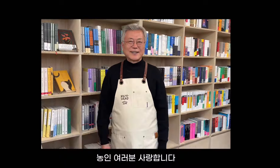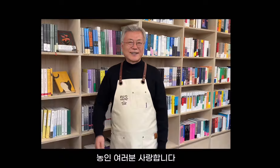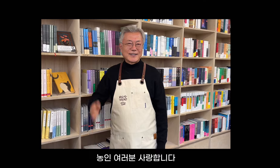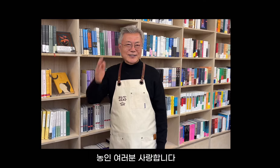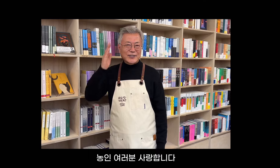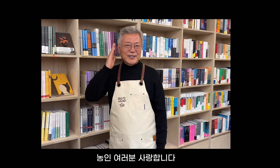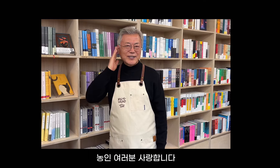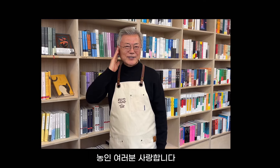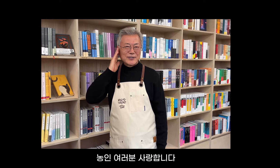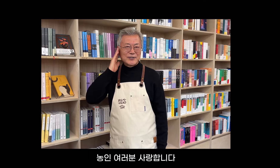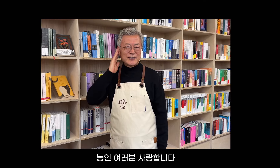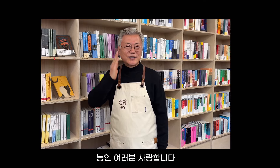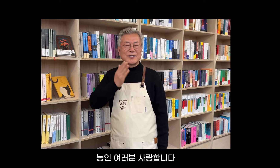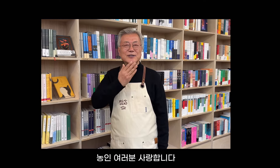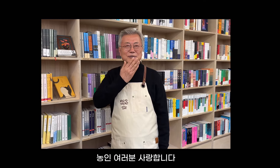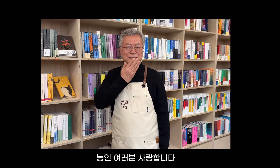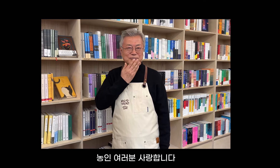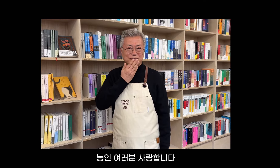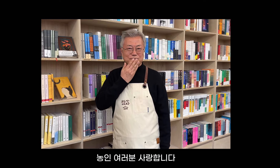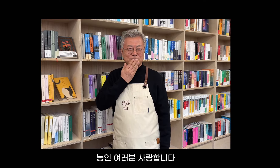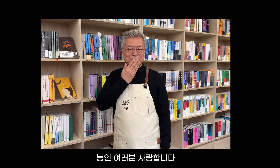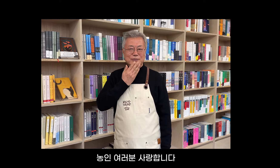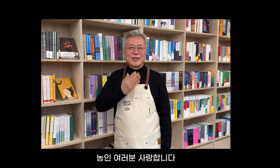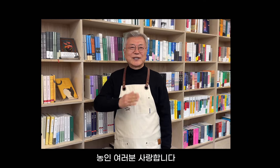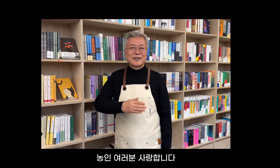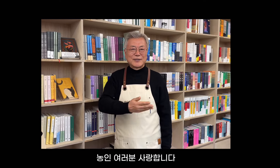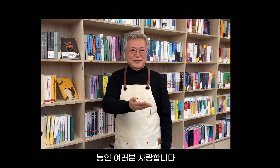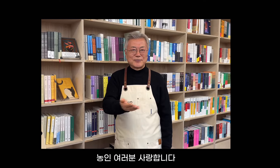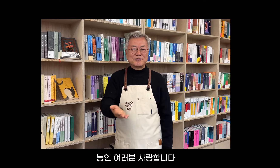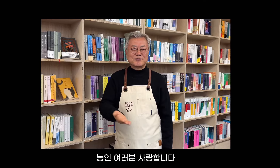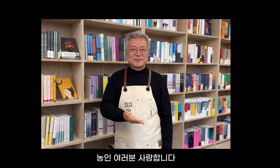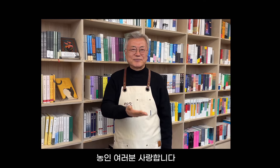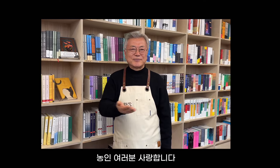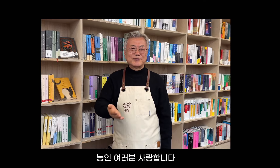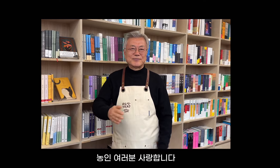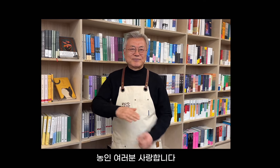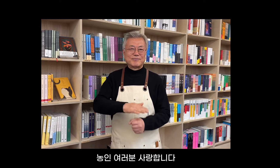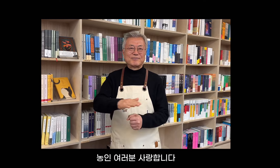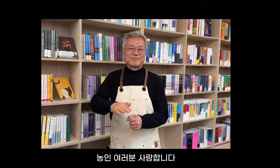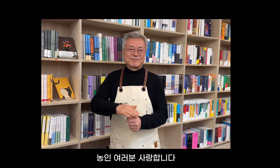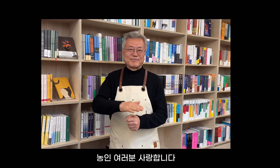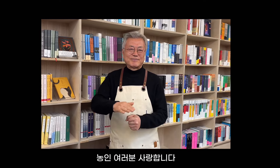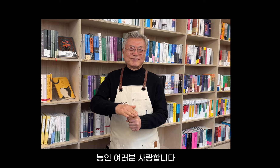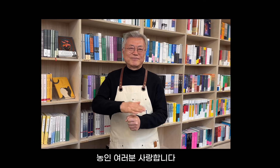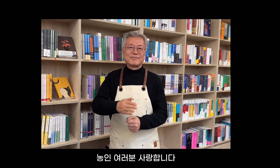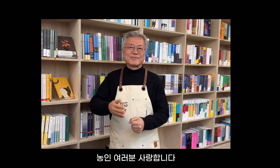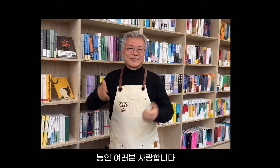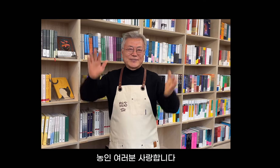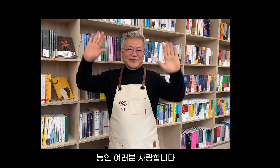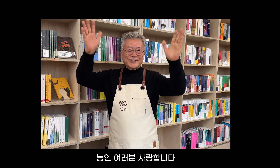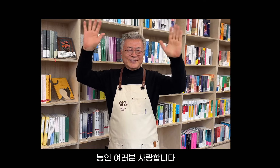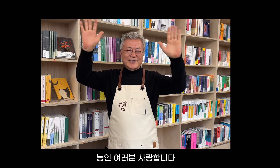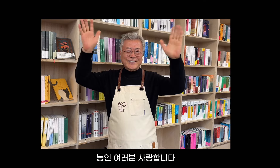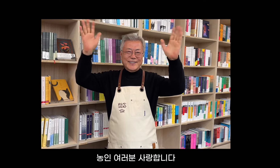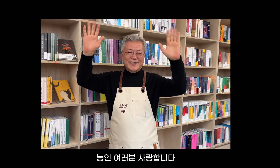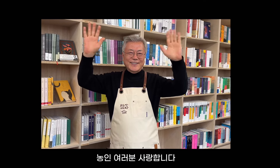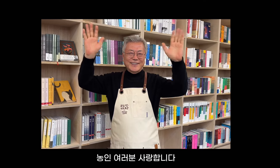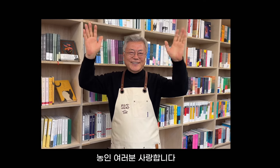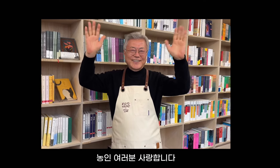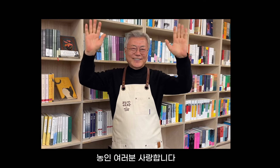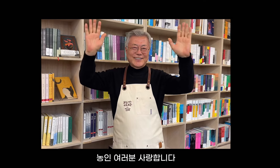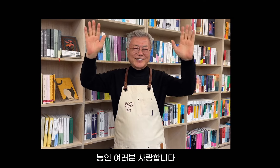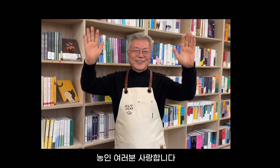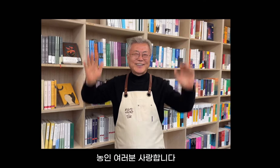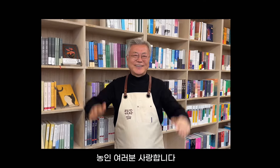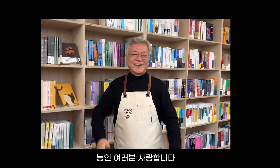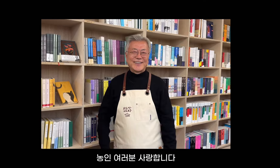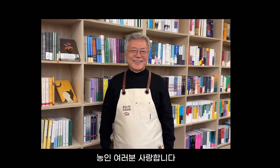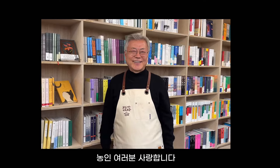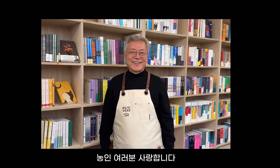Comunidad sorda a todos, los amo.